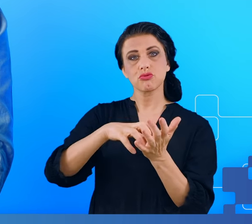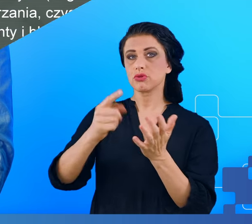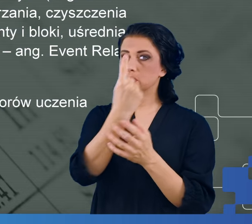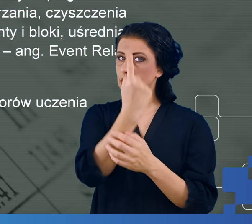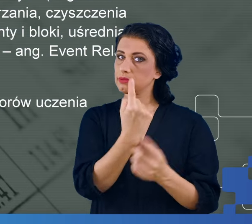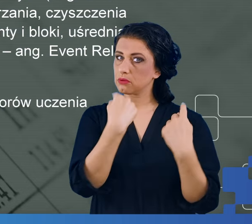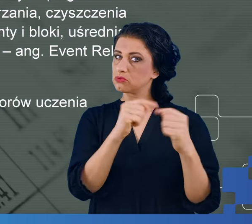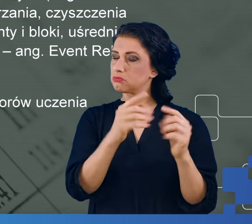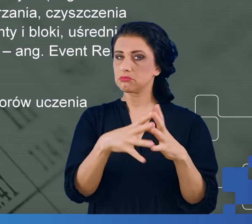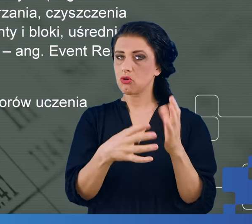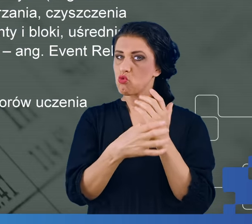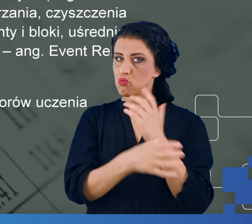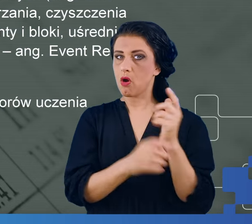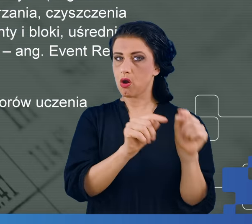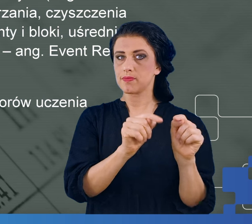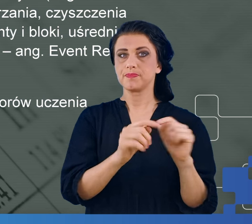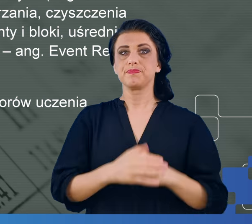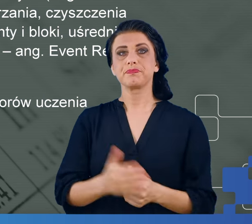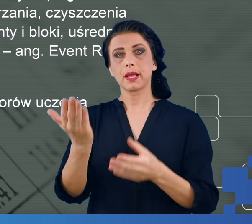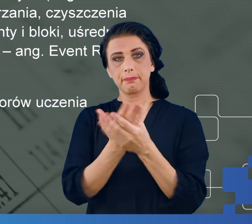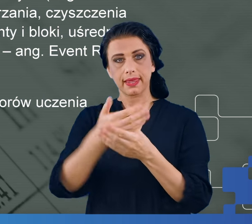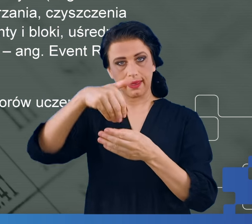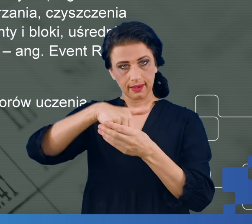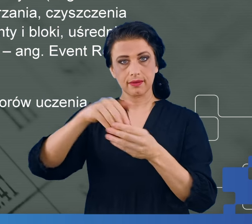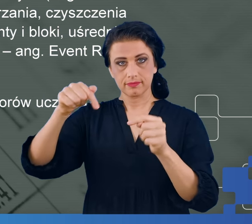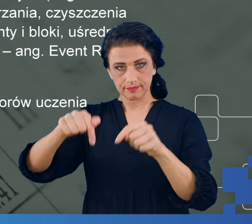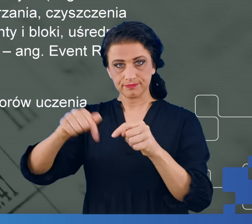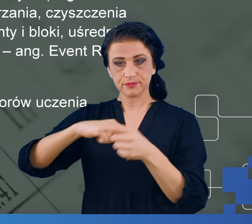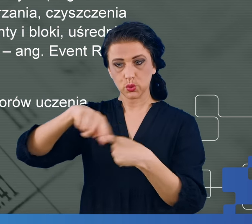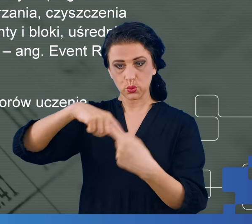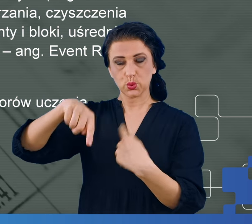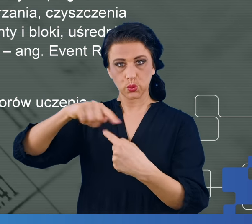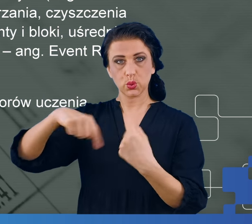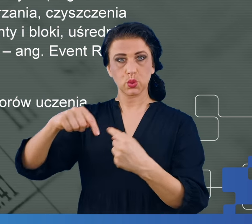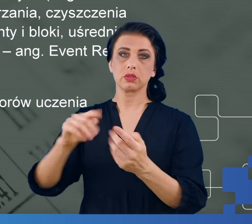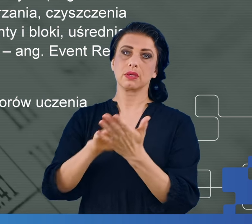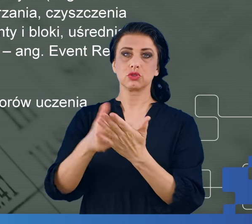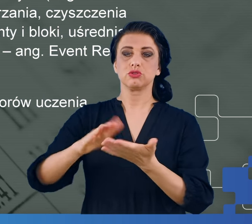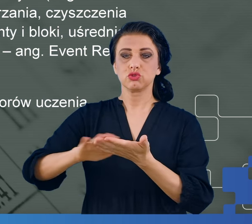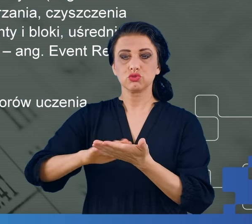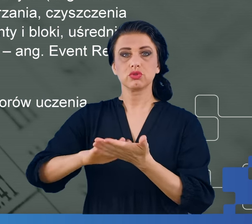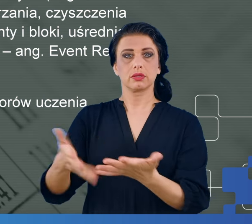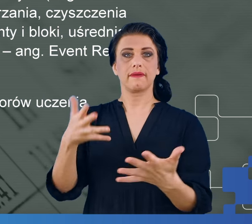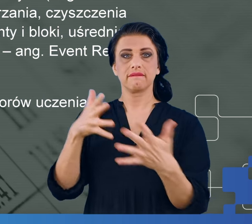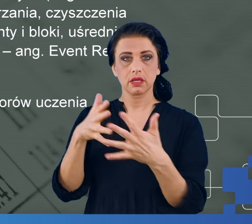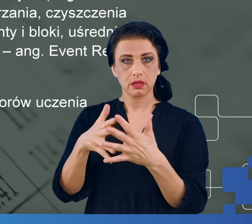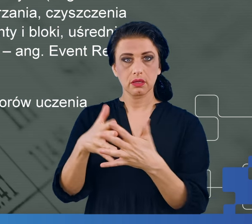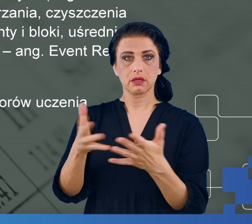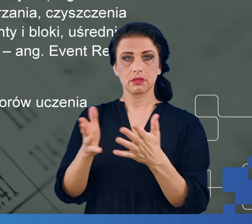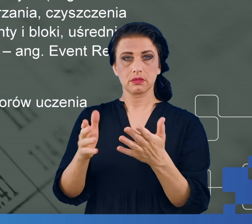Następnie takie pliki poddawane są obróbce, polegającej na odpowiednim czyszczeniu, filtrowaniu tego sygnału i wyciąganiu